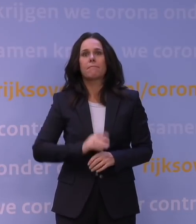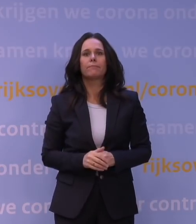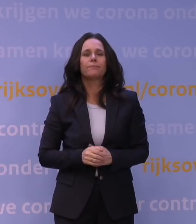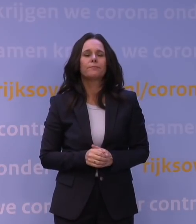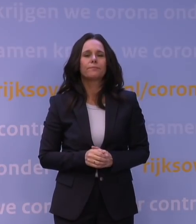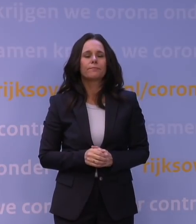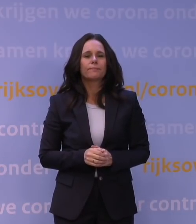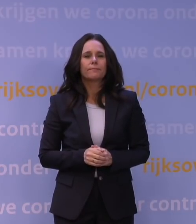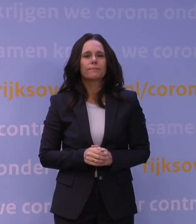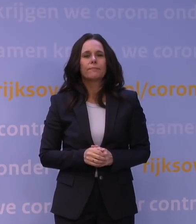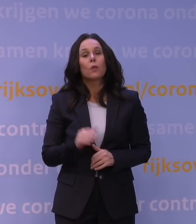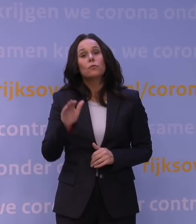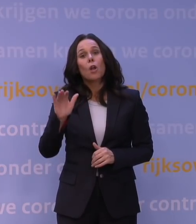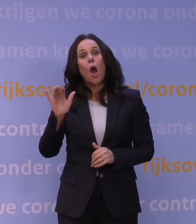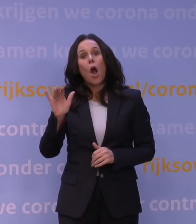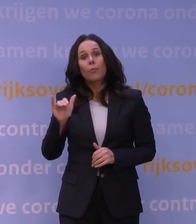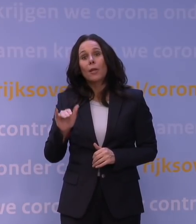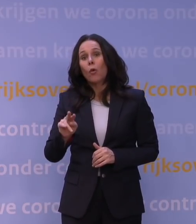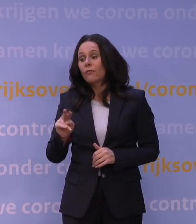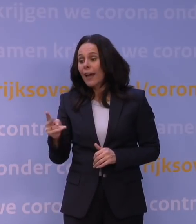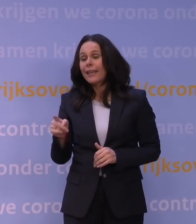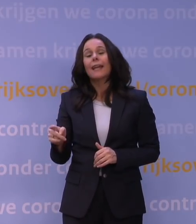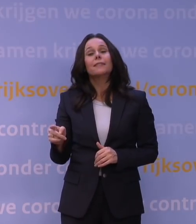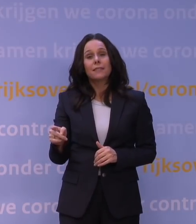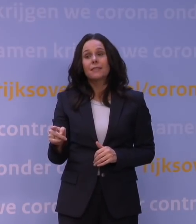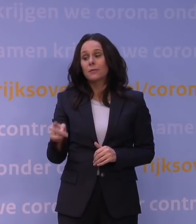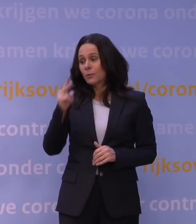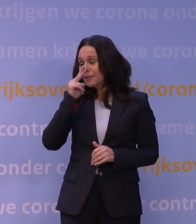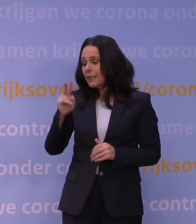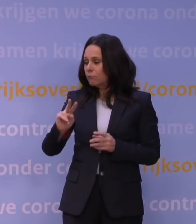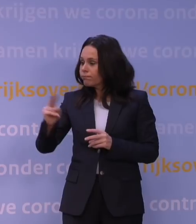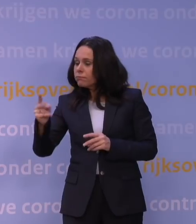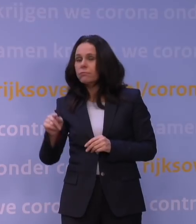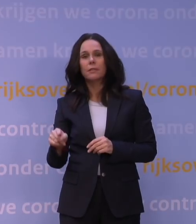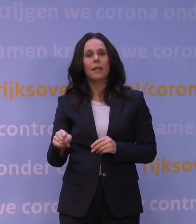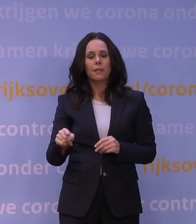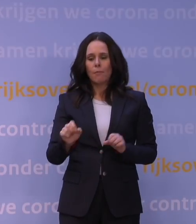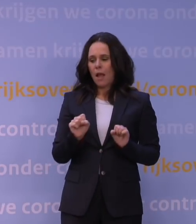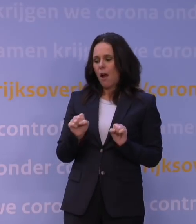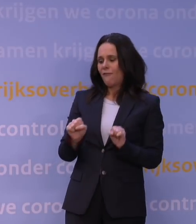Nou, dat die omikronvariant dat kan en dat we zien dat de opgebouwde afweer daar onvoldoende tegen beschermt